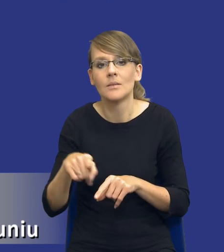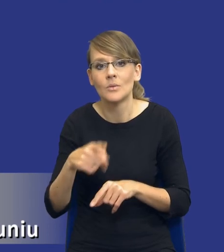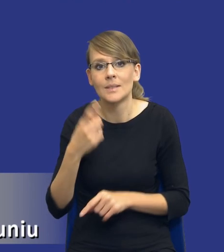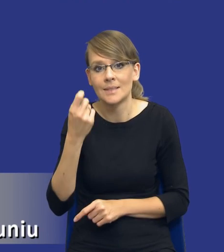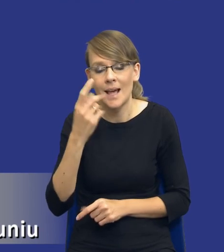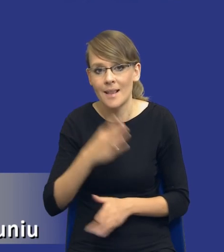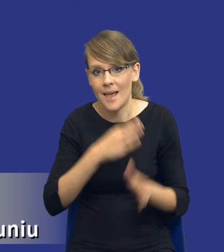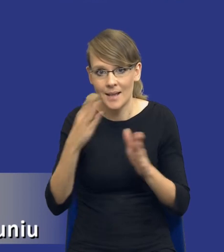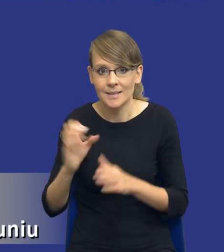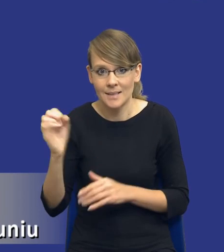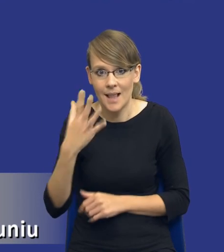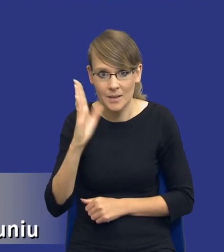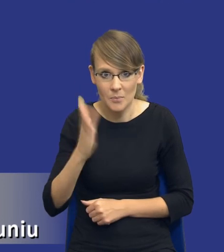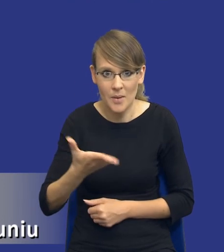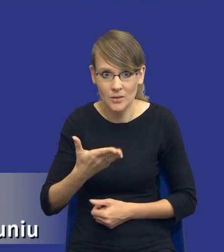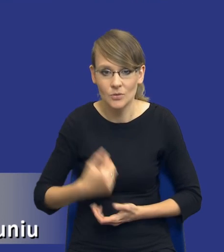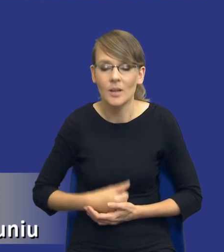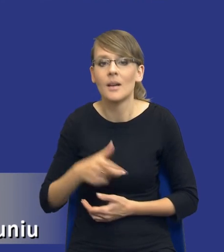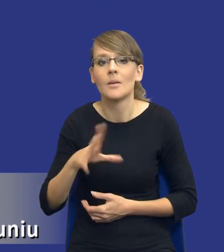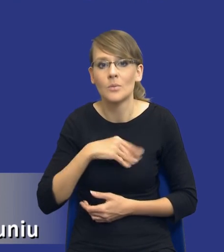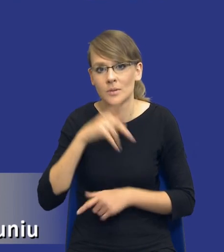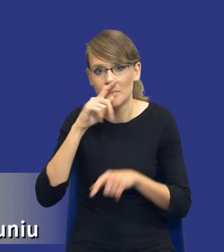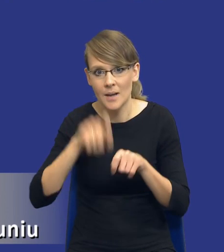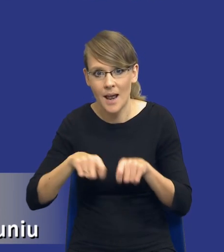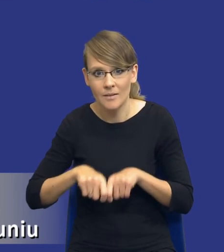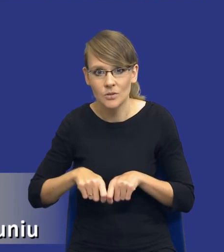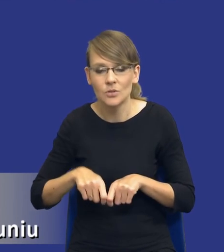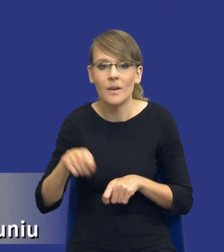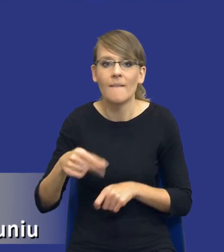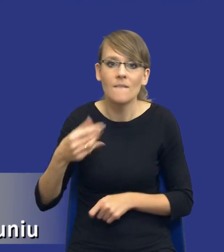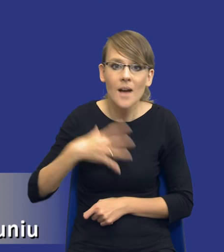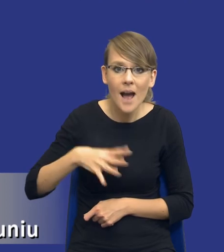kolejnym slajdzie i sprawdzenie ich orientacyjnej wartości i możliwości ,